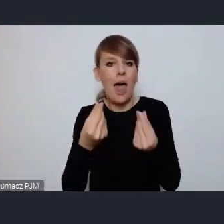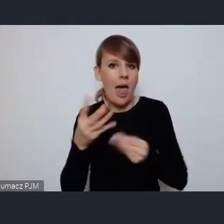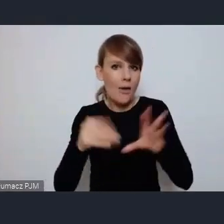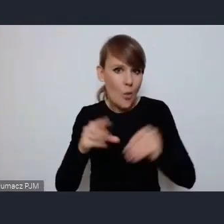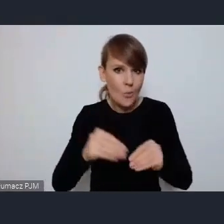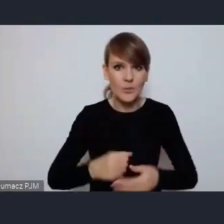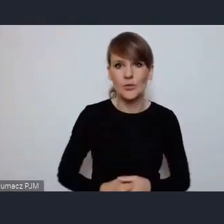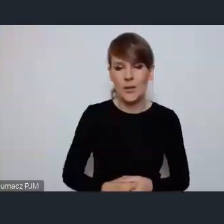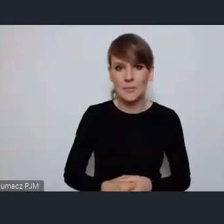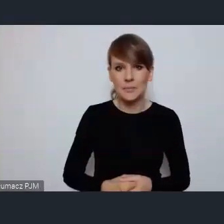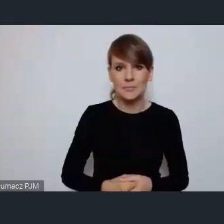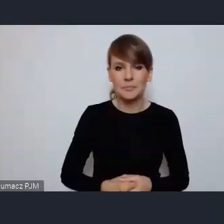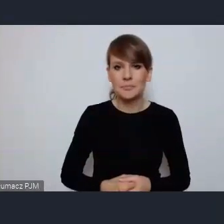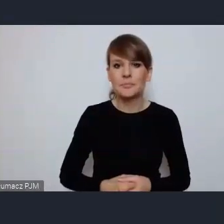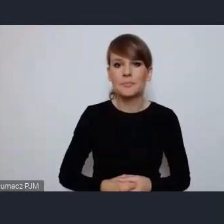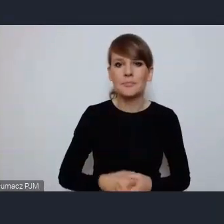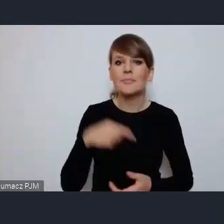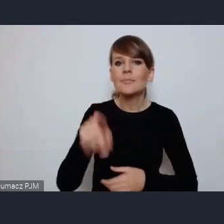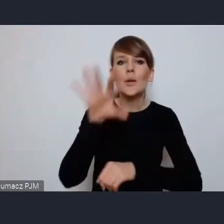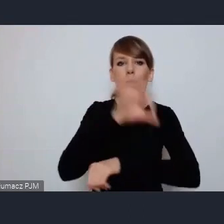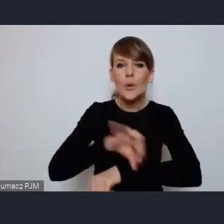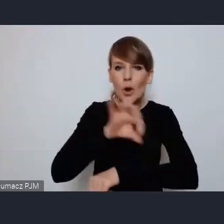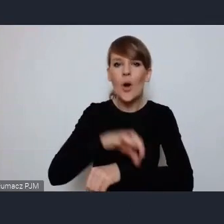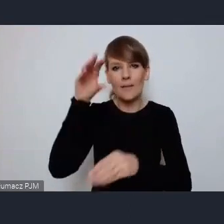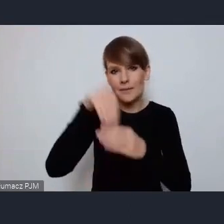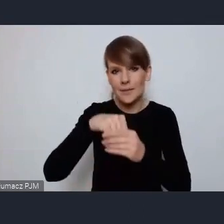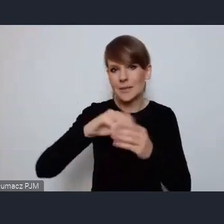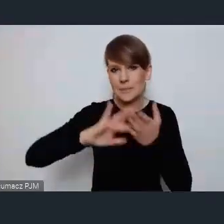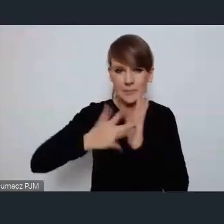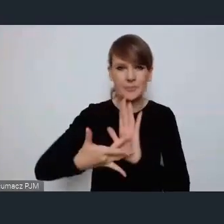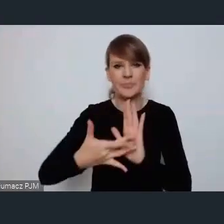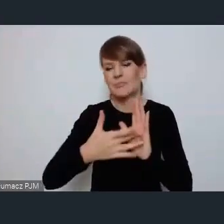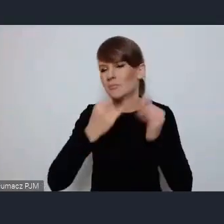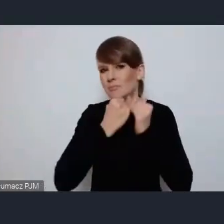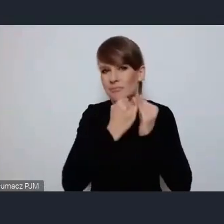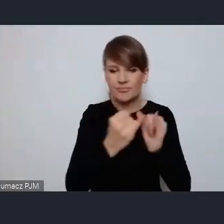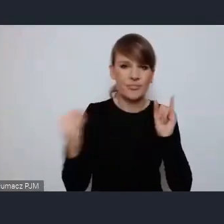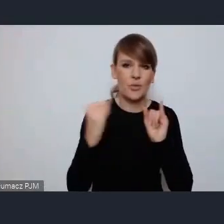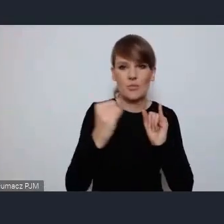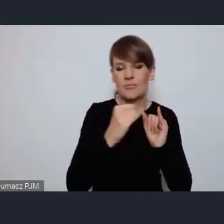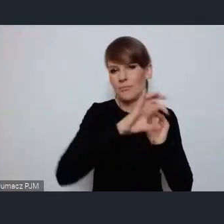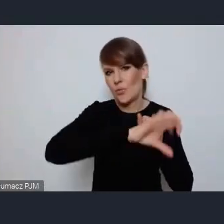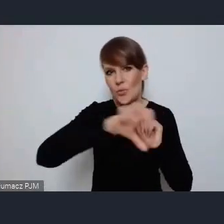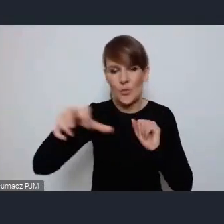To jest bardzo kompleksowy projekt który obejmuje wiele obszarów pan dyrektor Porawski doskonale go zna.